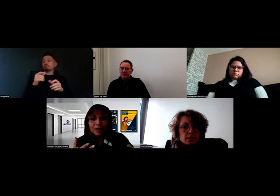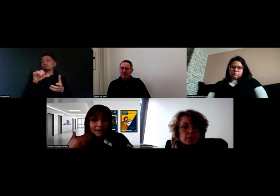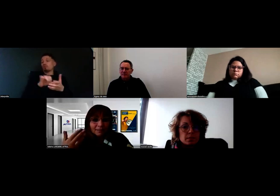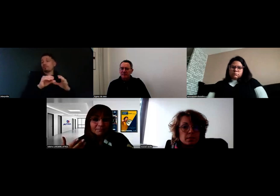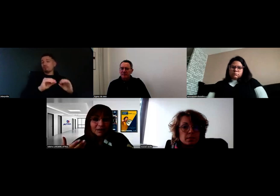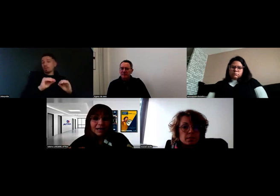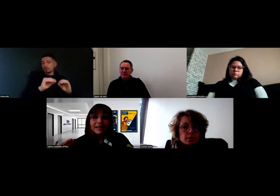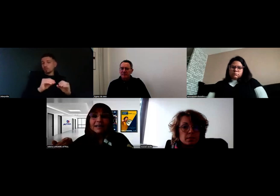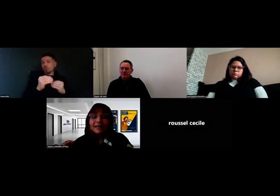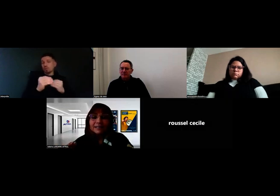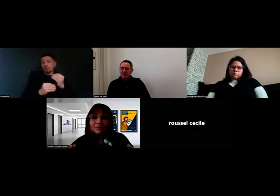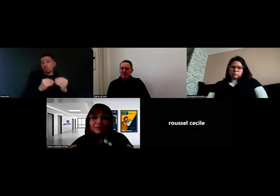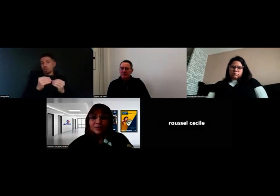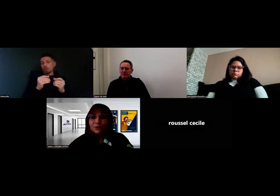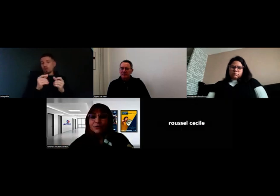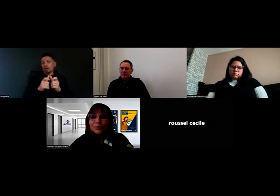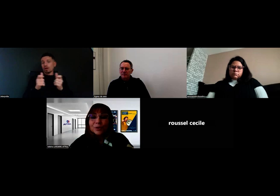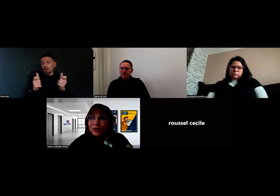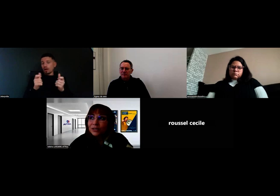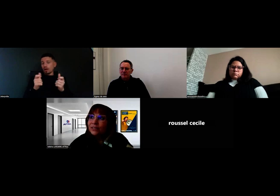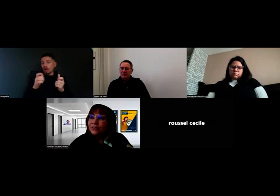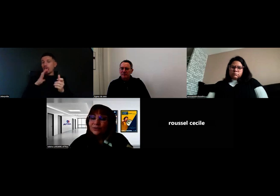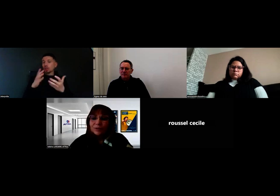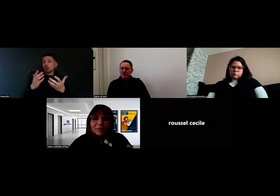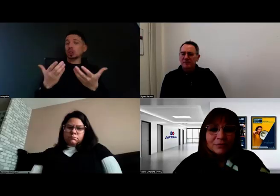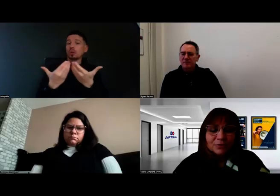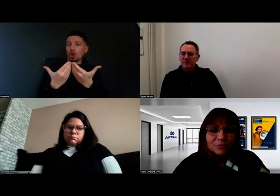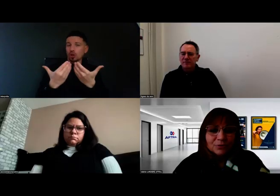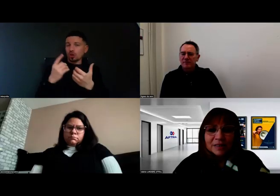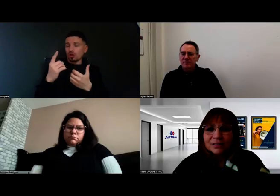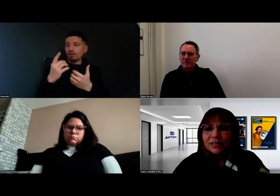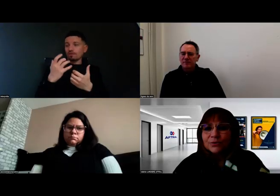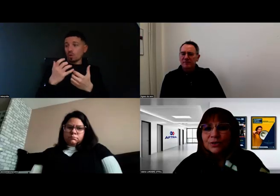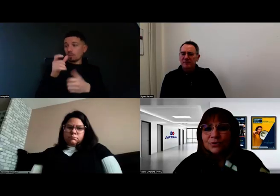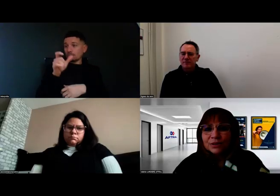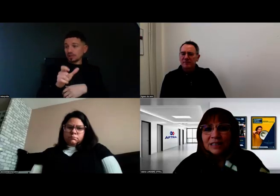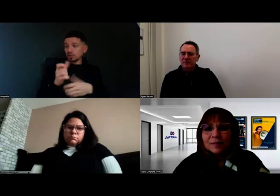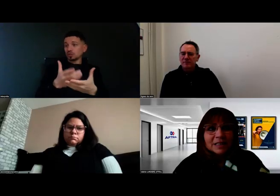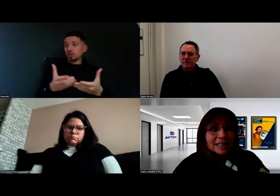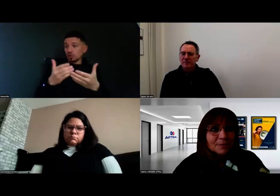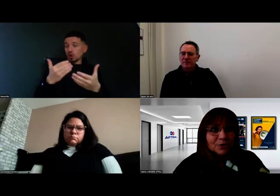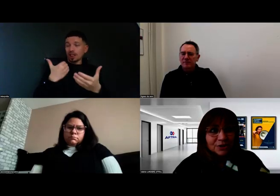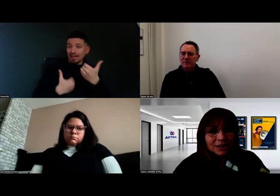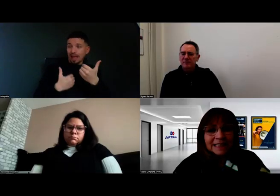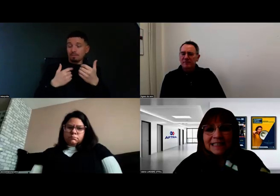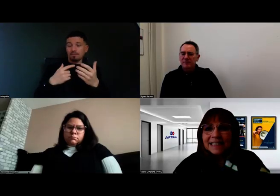a une demande de la part d'une personne en situation de handicap, ce qui est très important,